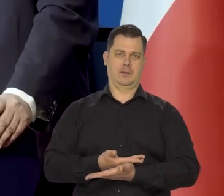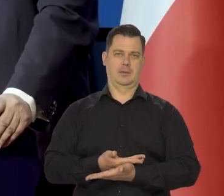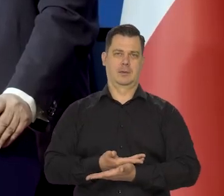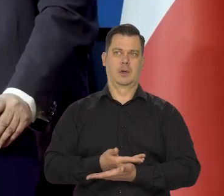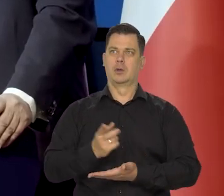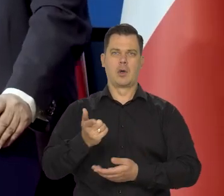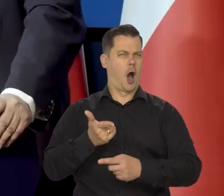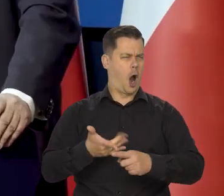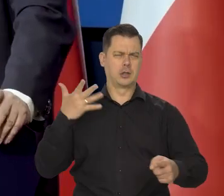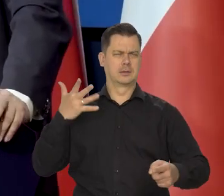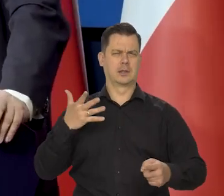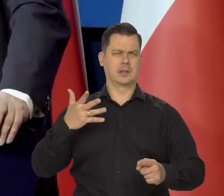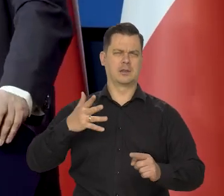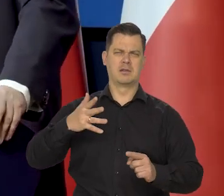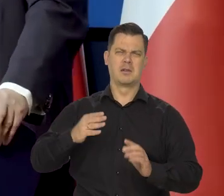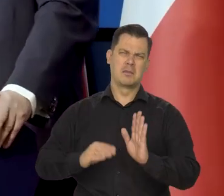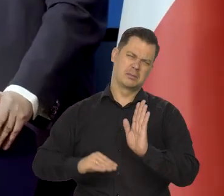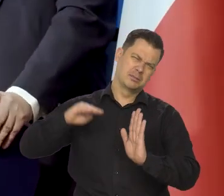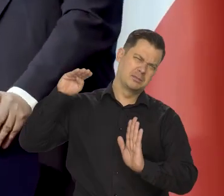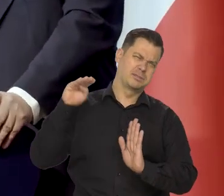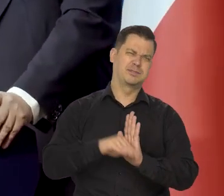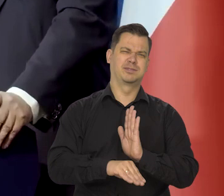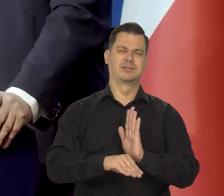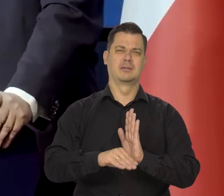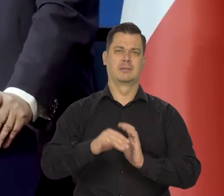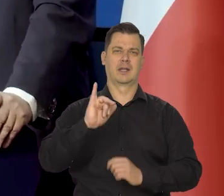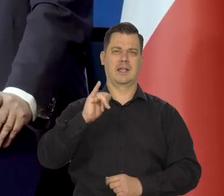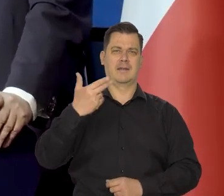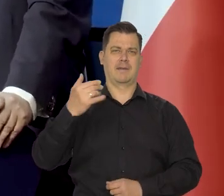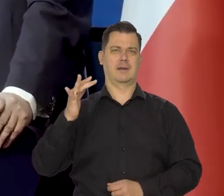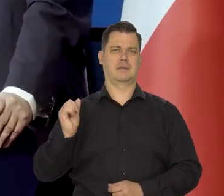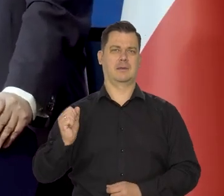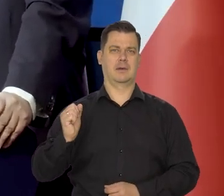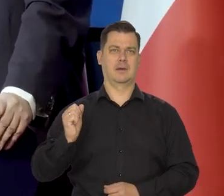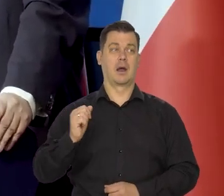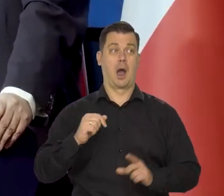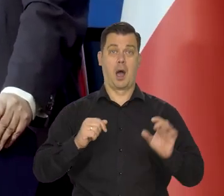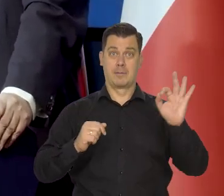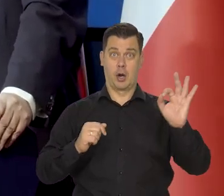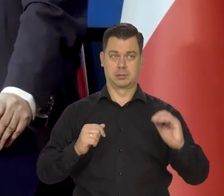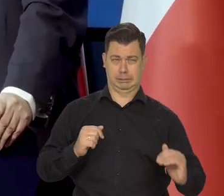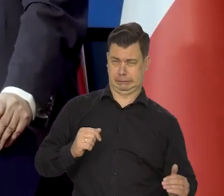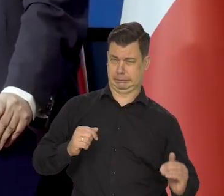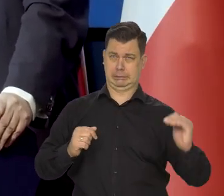radykalne, gwałtowne, nieodpowiedzialne podwyżki stóp procentowych,